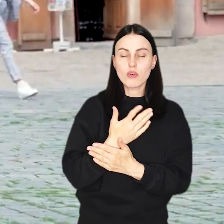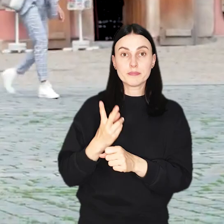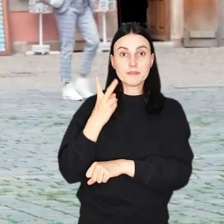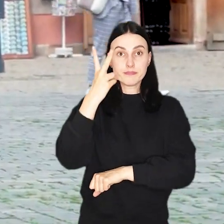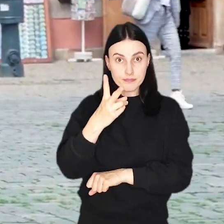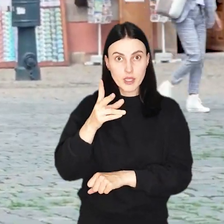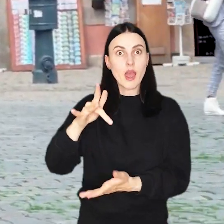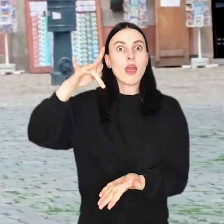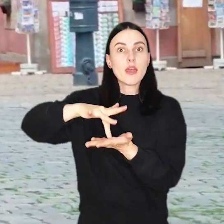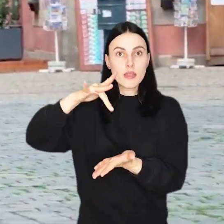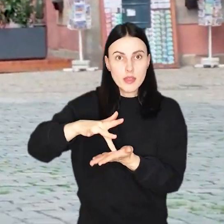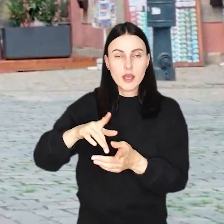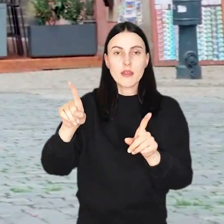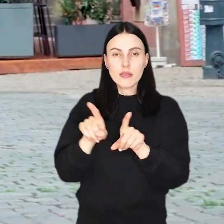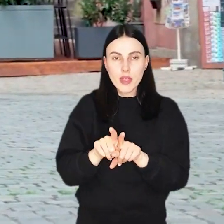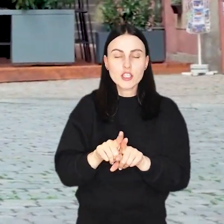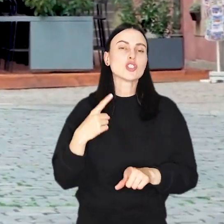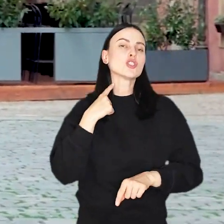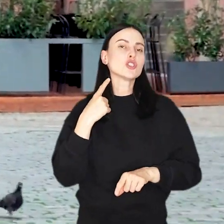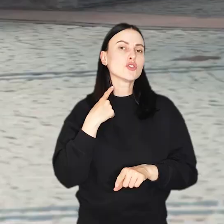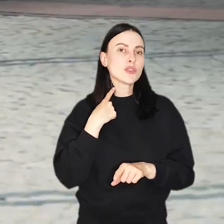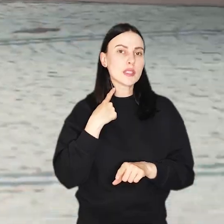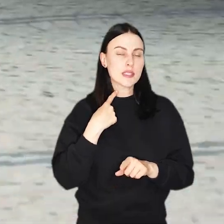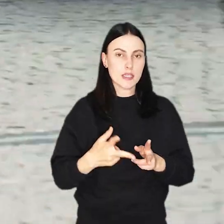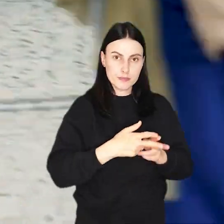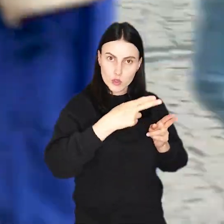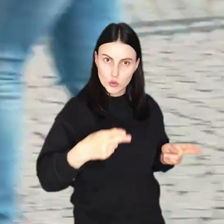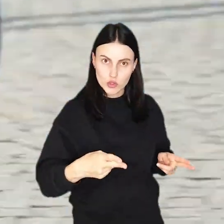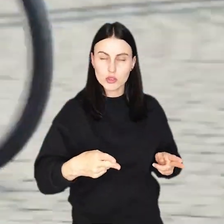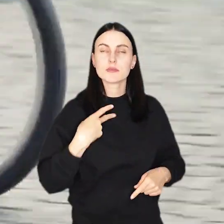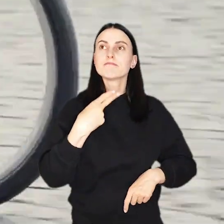Przy wjazdach do Rynku i na zamkniętą dla ruchu aut część ulicy Świdnickiej